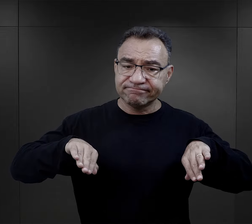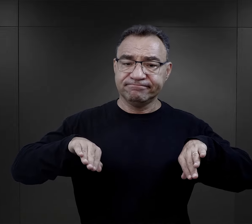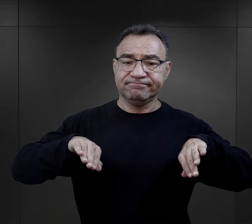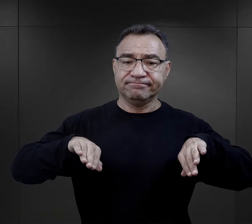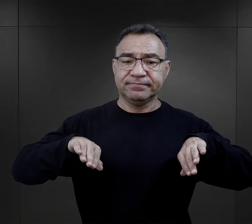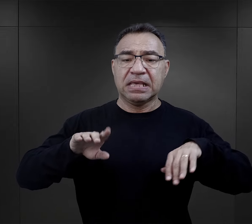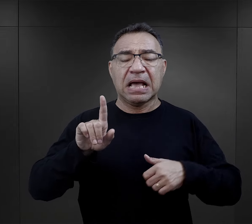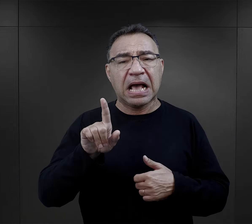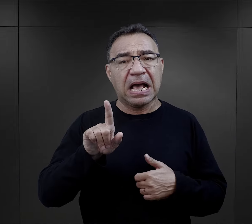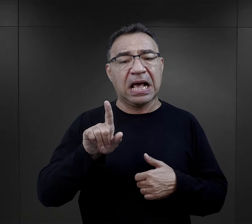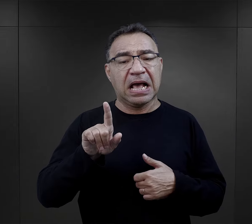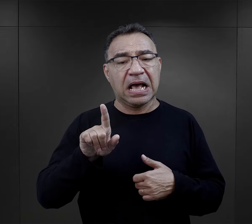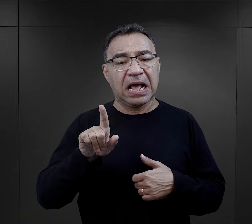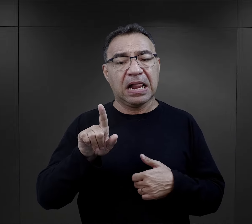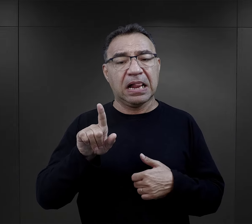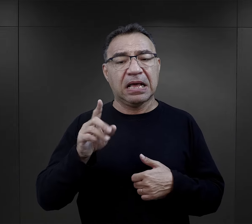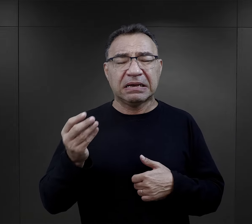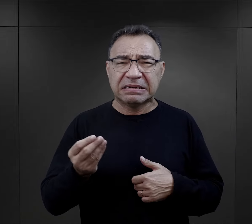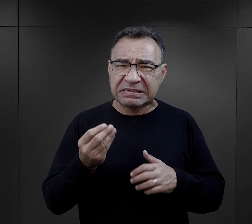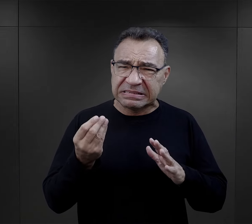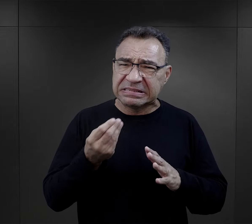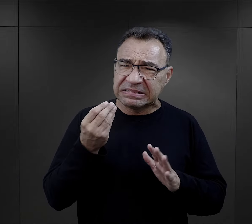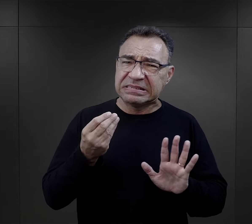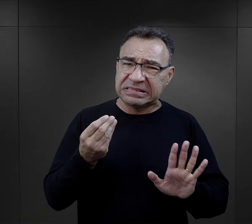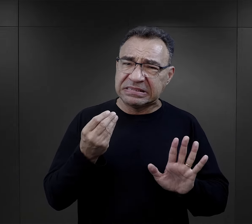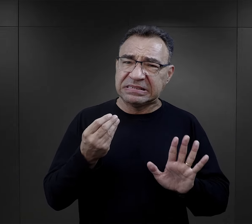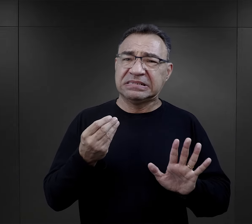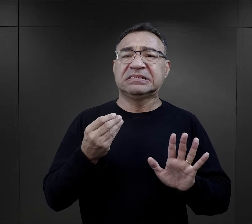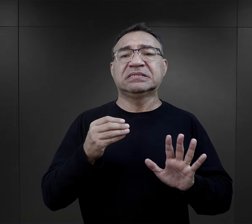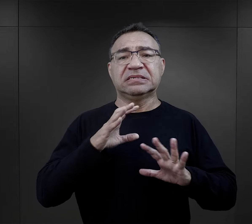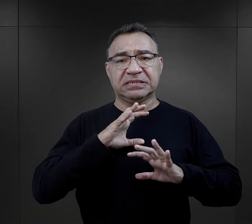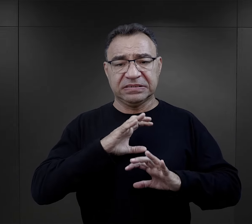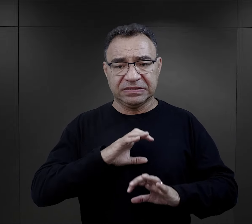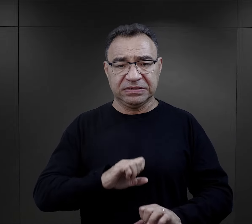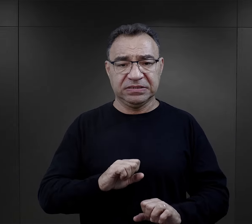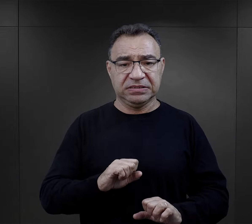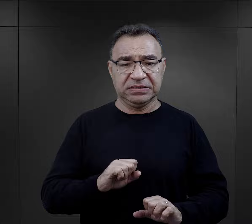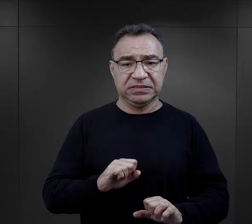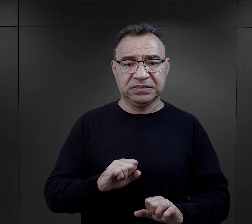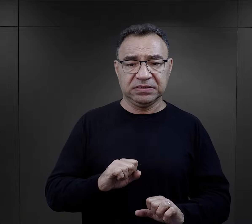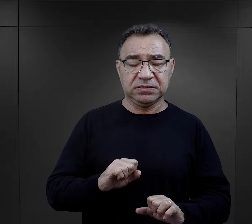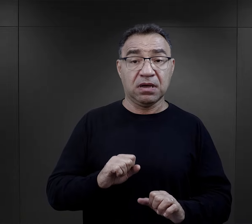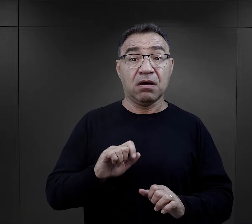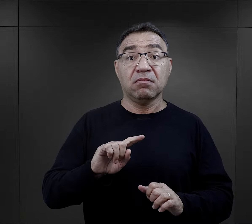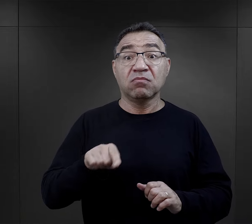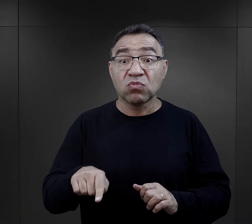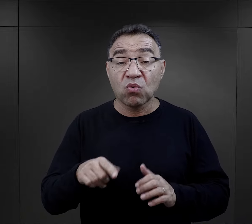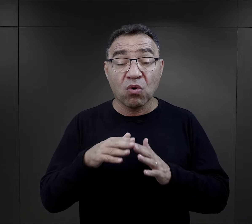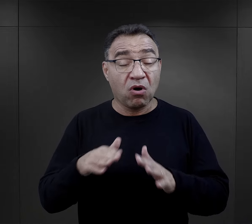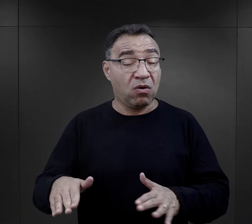ale jeszcze nie było to czymś tak okrutnym i traumatycznym, z czym zetknęli się w obozie.